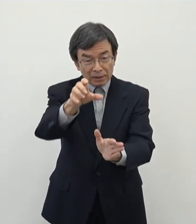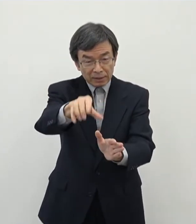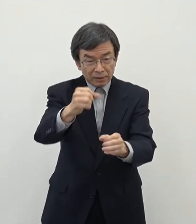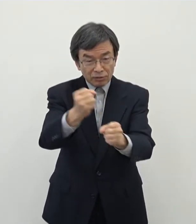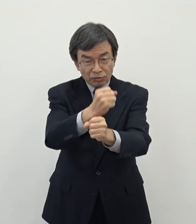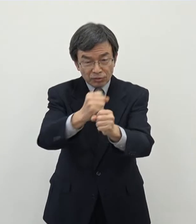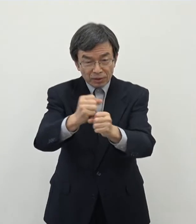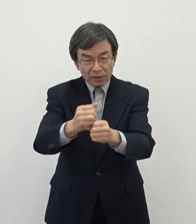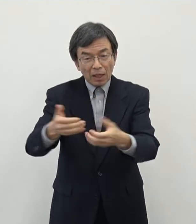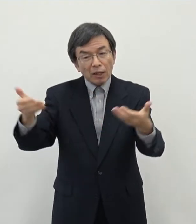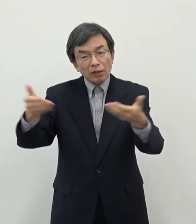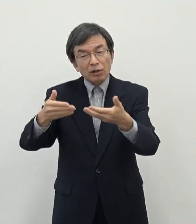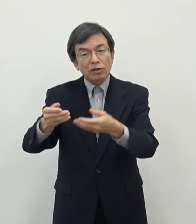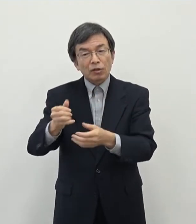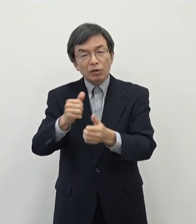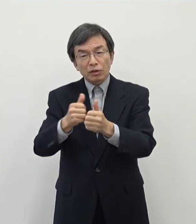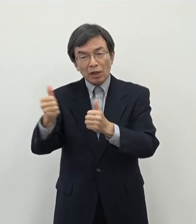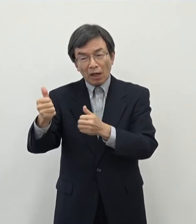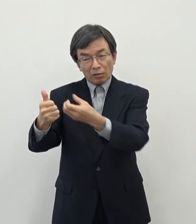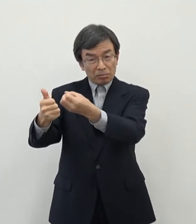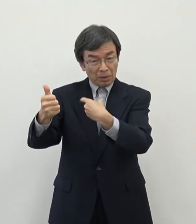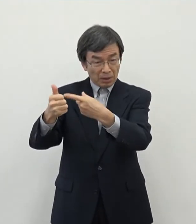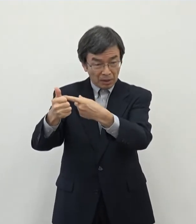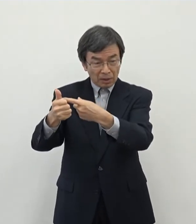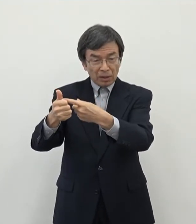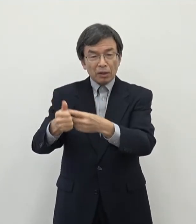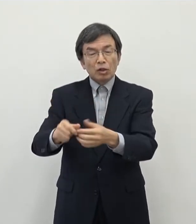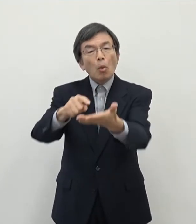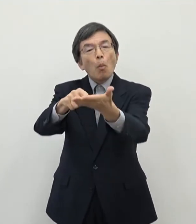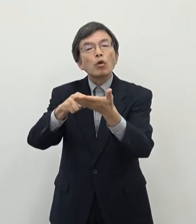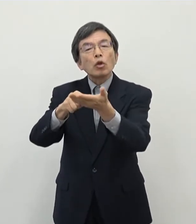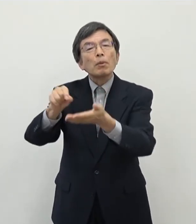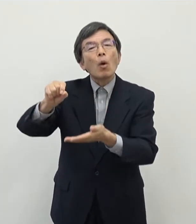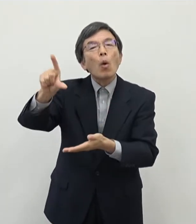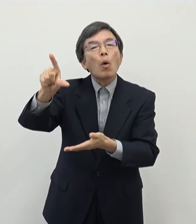割と引き合いが多いというような話で聞いております